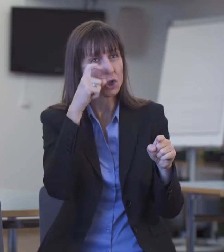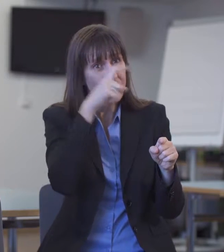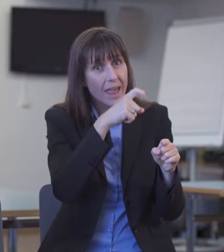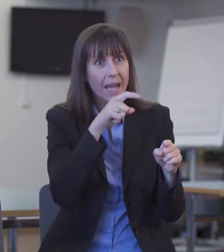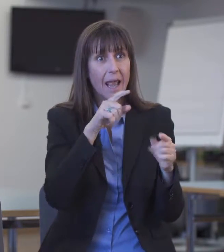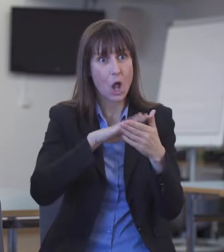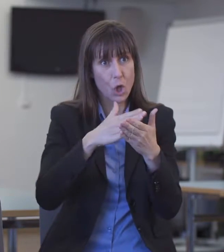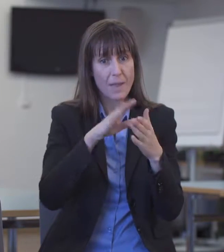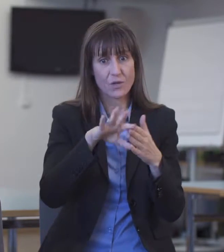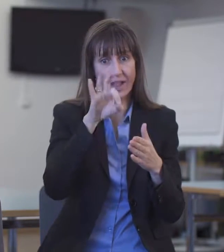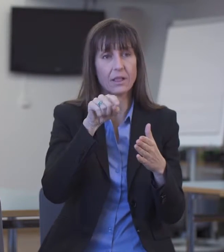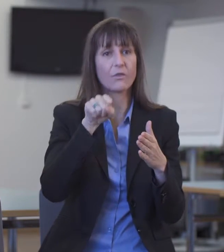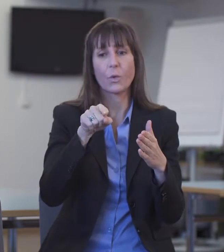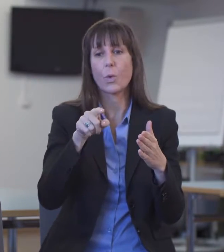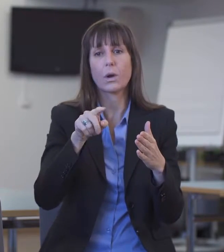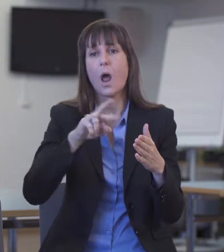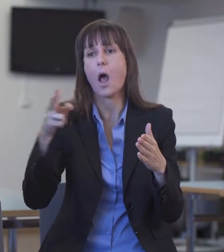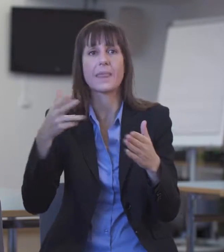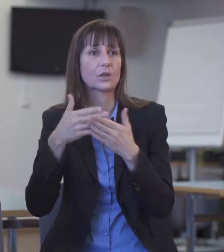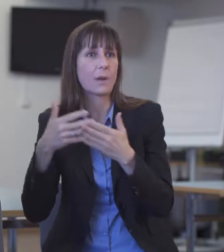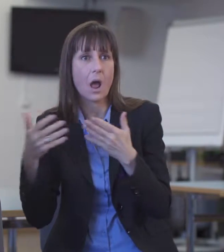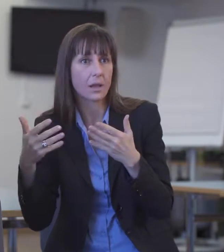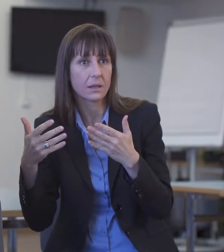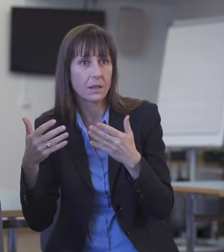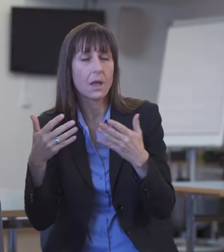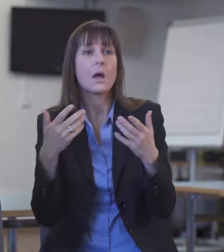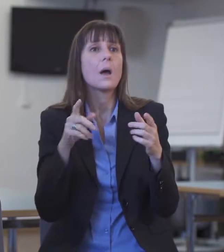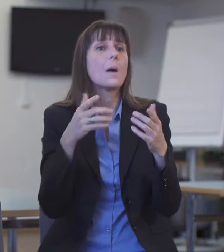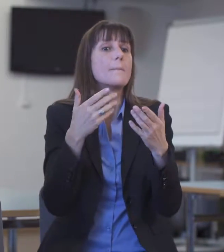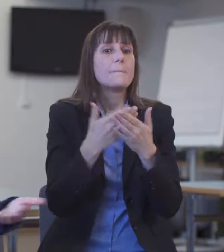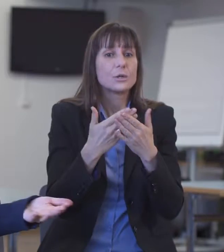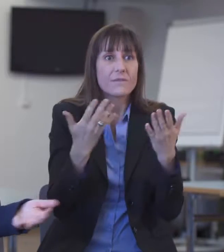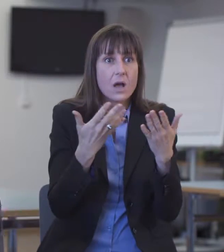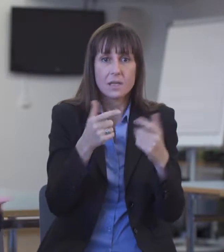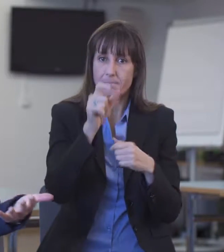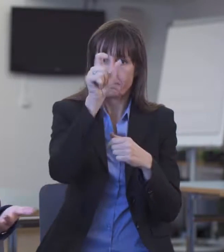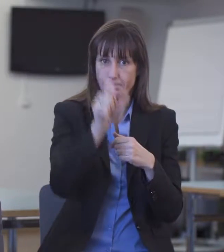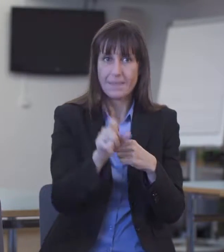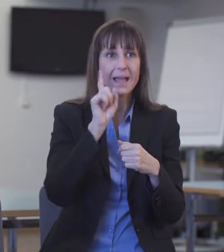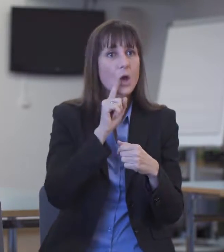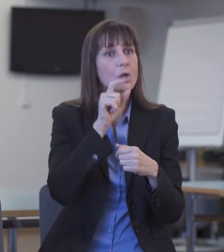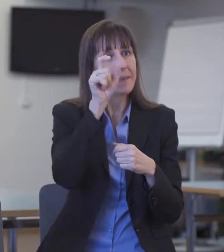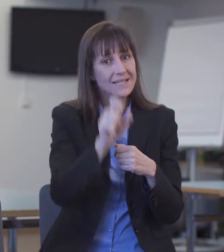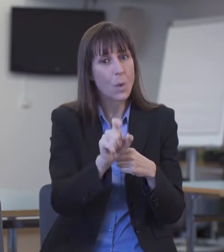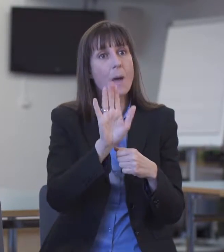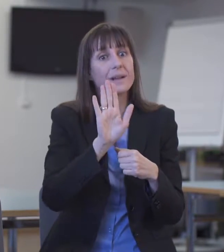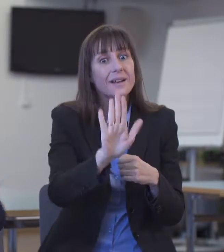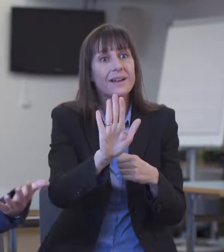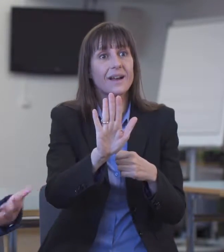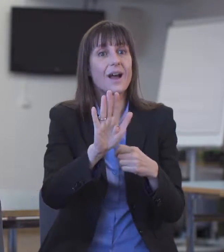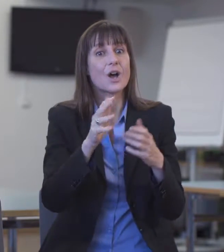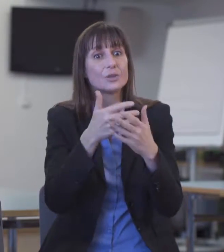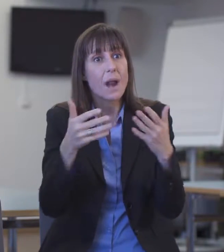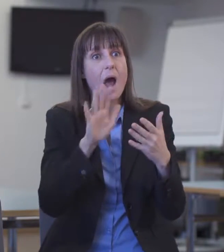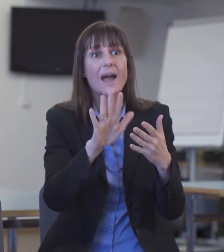D.h. wenn eine gehörlose Person französischsprachig ist oder sonst aus dem Ausland kommt.